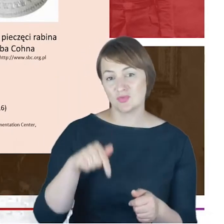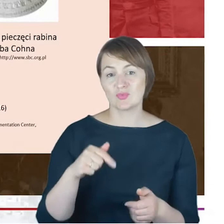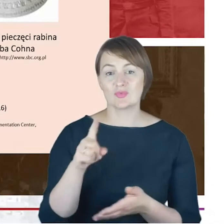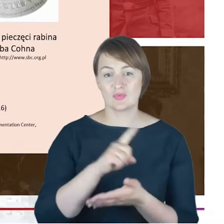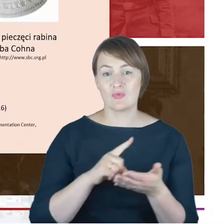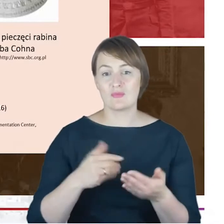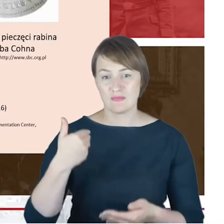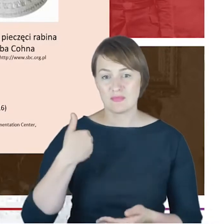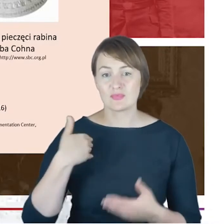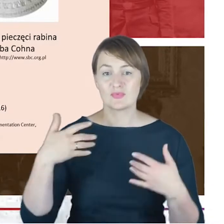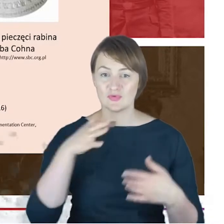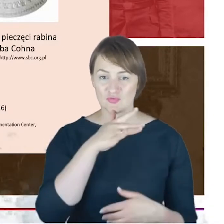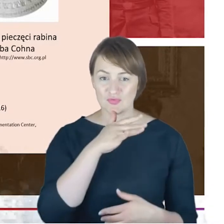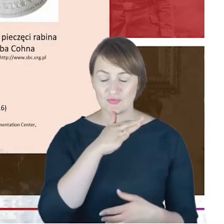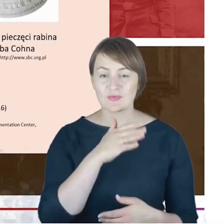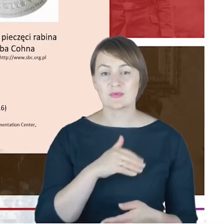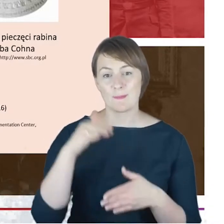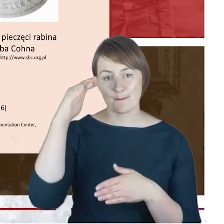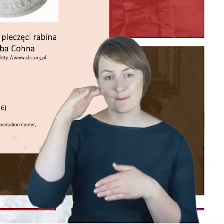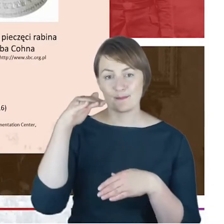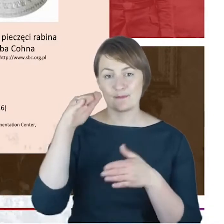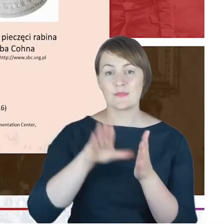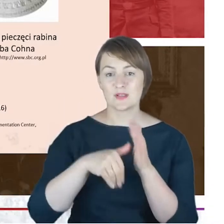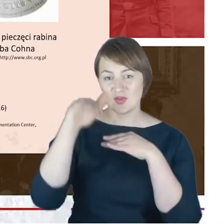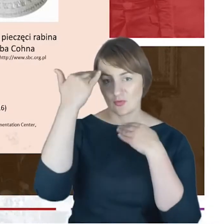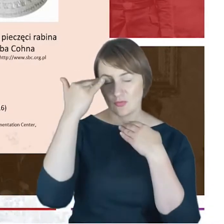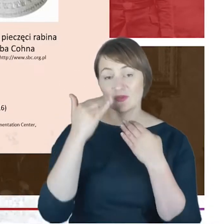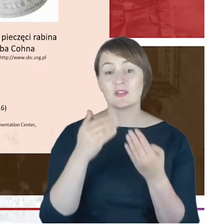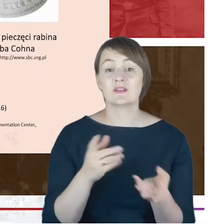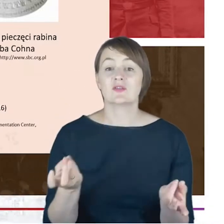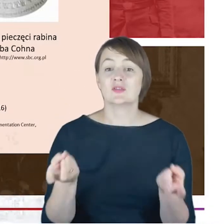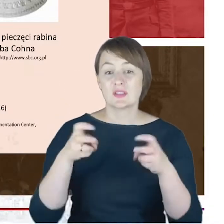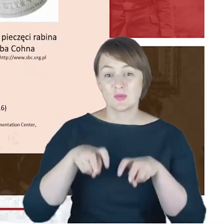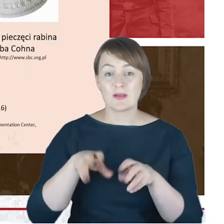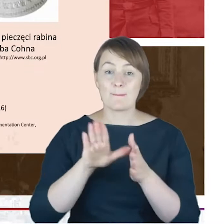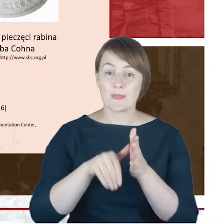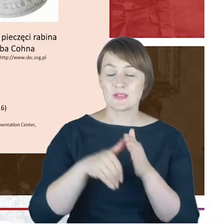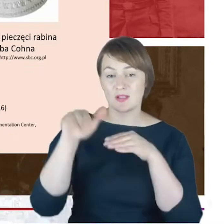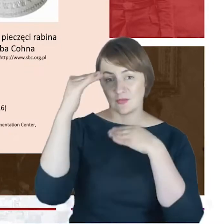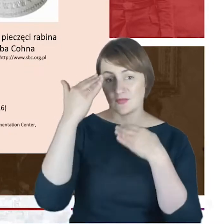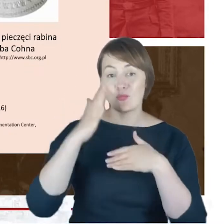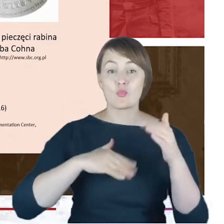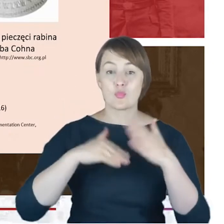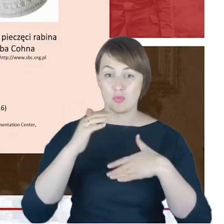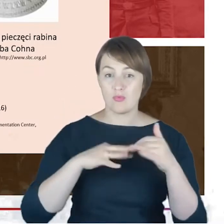w momencie tworzenia miasta, powstawania miasta, Katowice, później budowania miasta Katowice. Mam cały czas